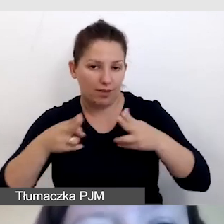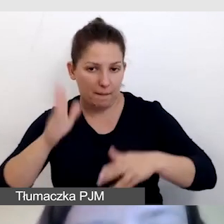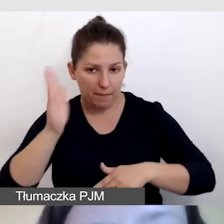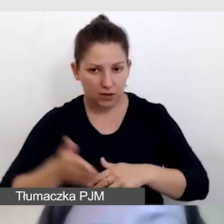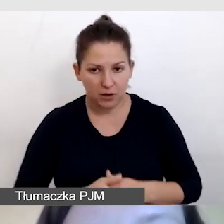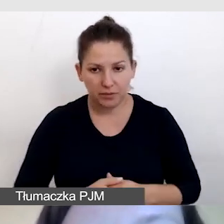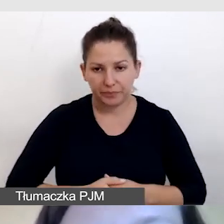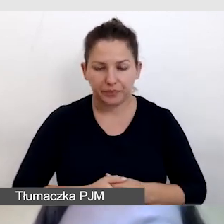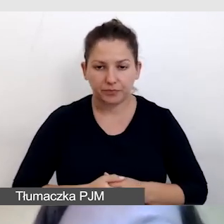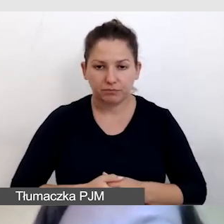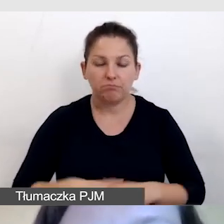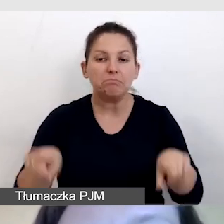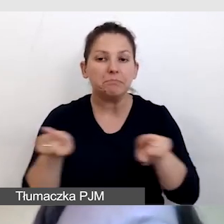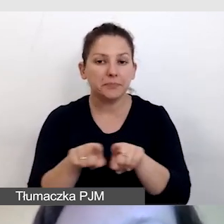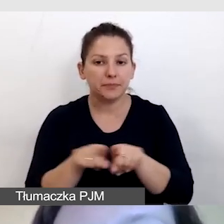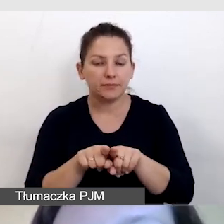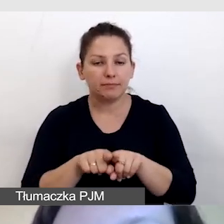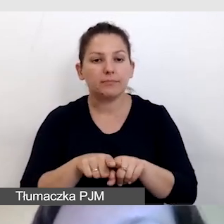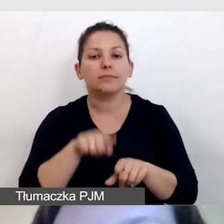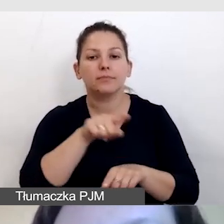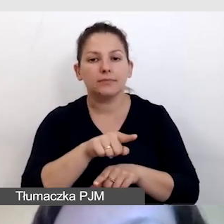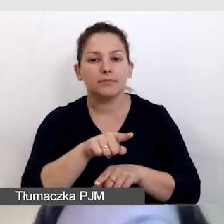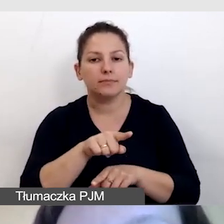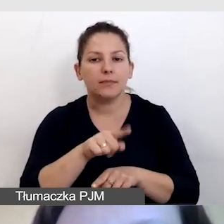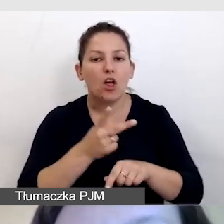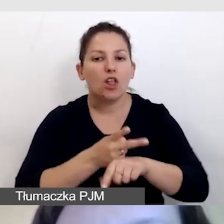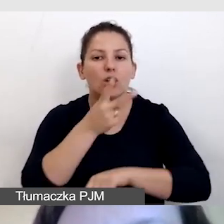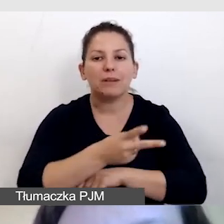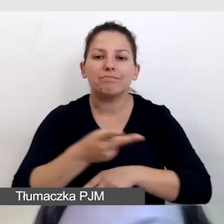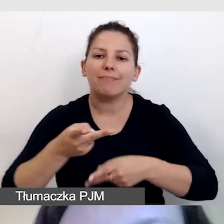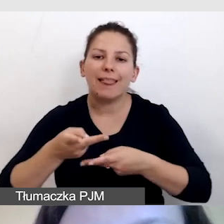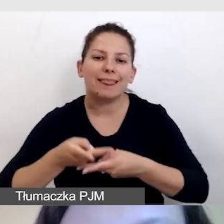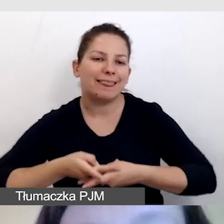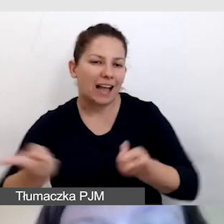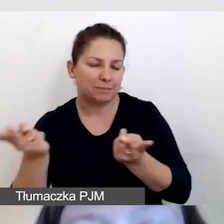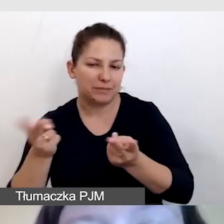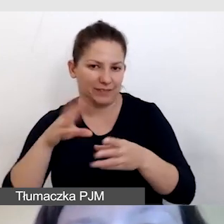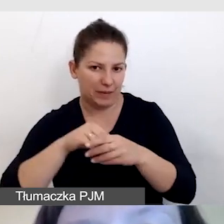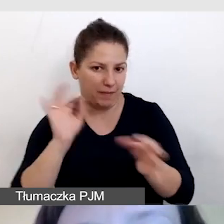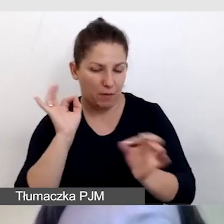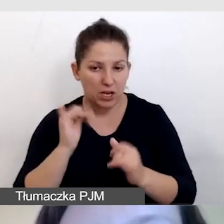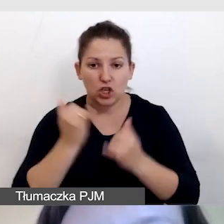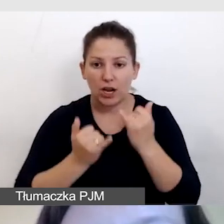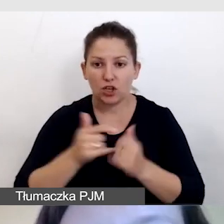Również zwracam uwagę na dostępność transmisji w tej informacji. Jeśli trzeba kupić bilet